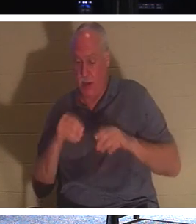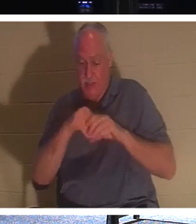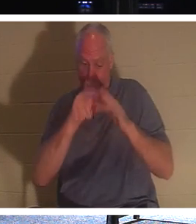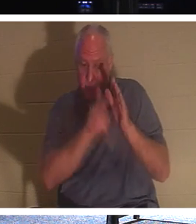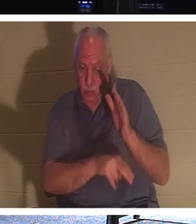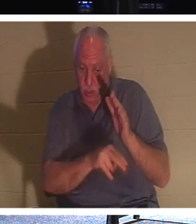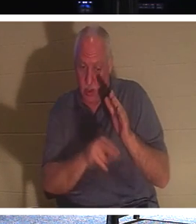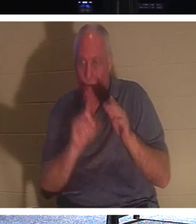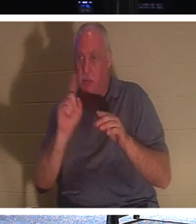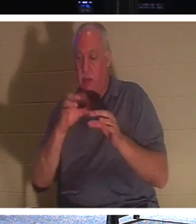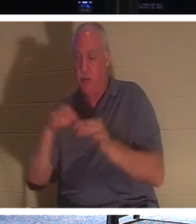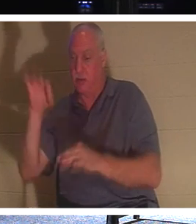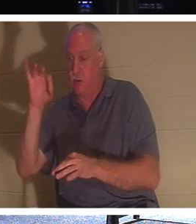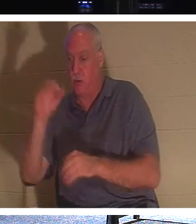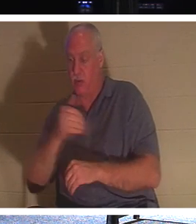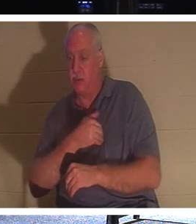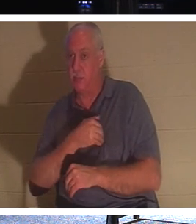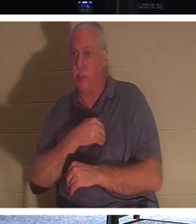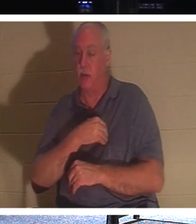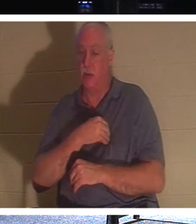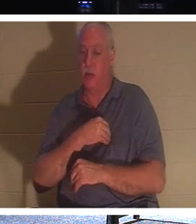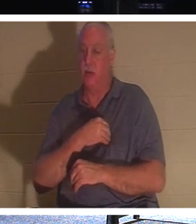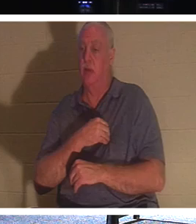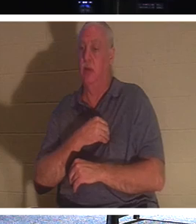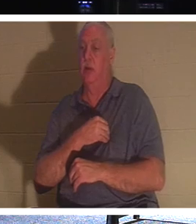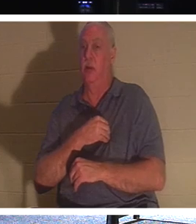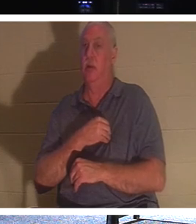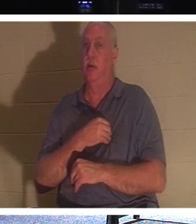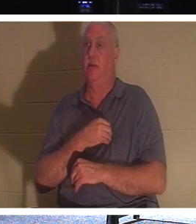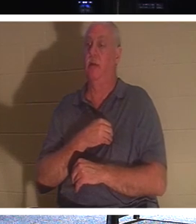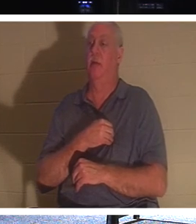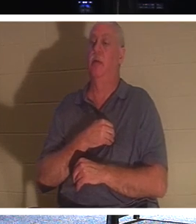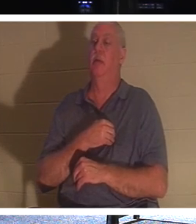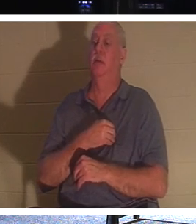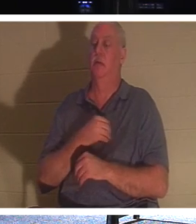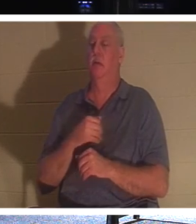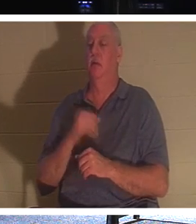cette partie éternelle de notre nature. Si vous avez un croyant, un parent qui est un croyant,